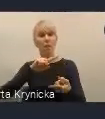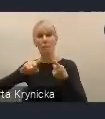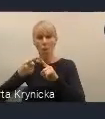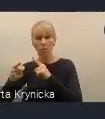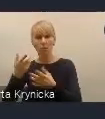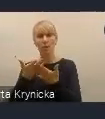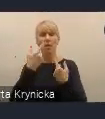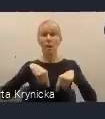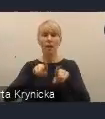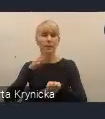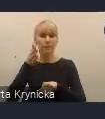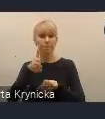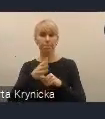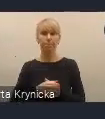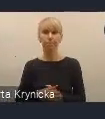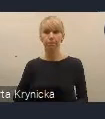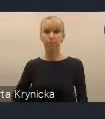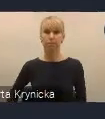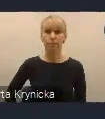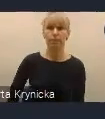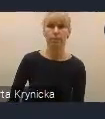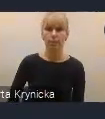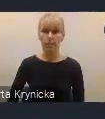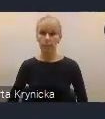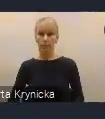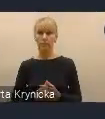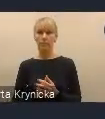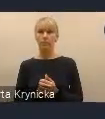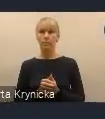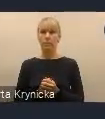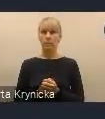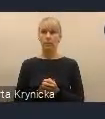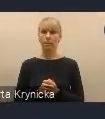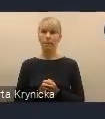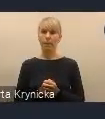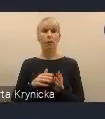Kluczowym takim elementem, pewnym novum, które proponujemy w ramach dokumentu,